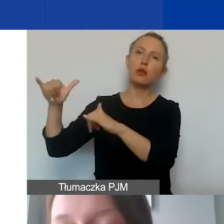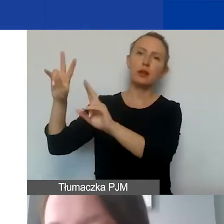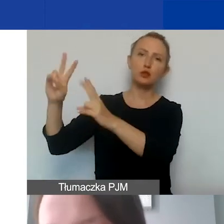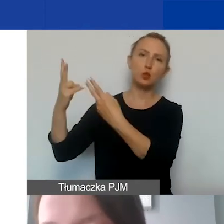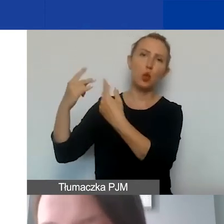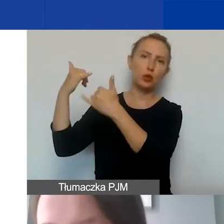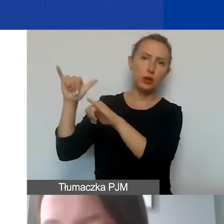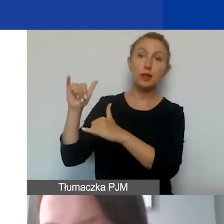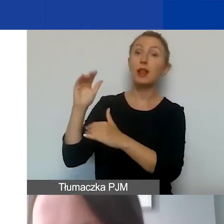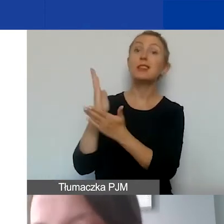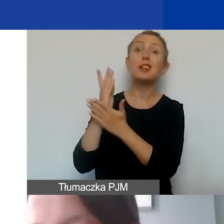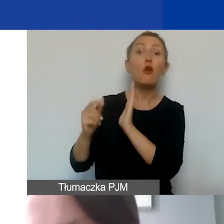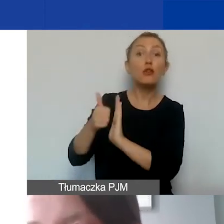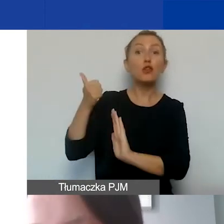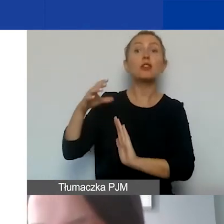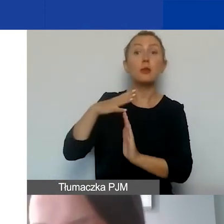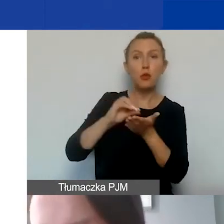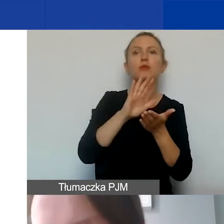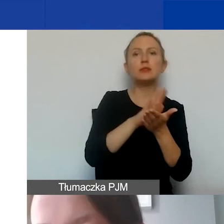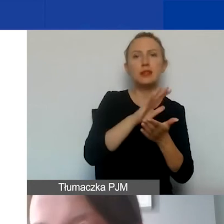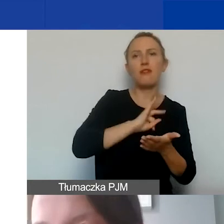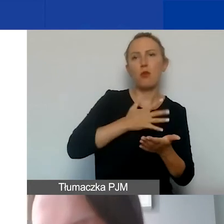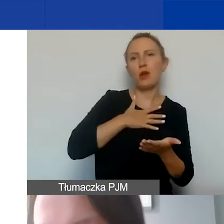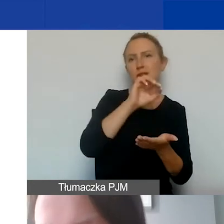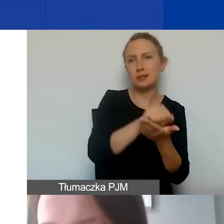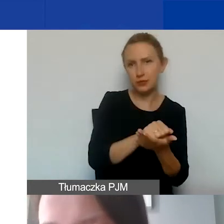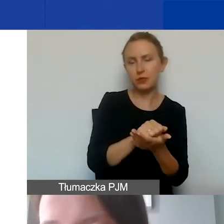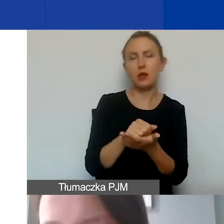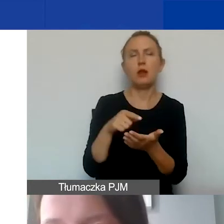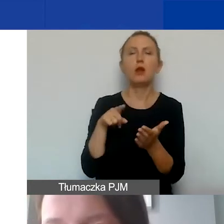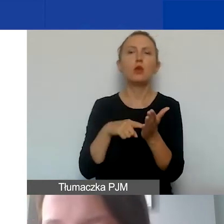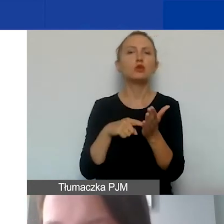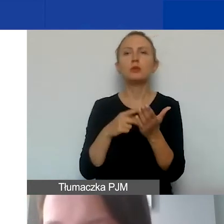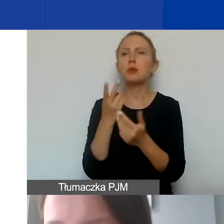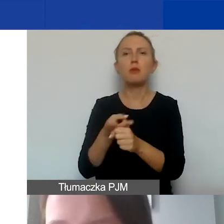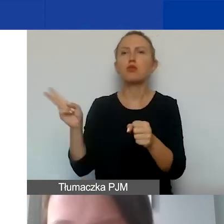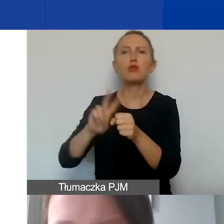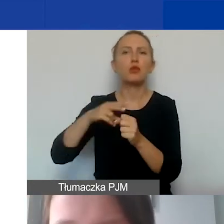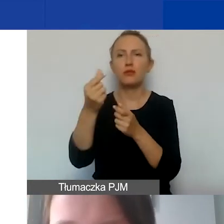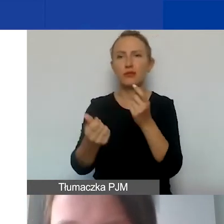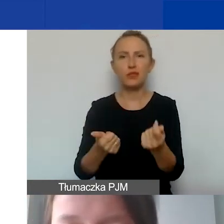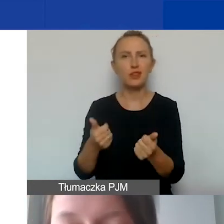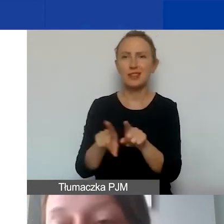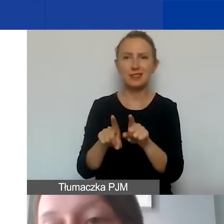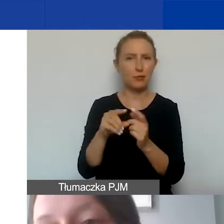z wyjątkiem tych wykazanych jako wkład własny. Chodzi o to, żebyśmy unikali podwójnego finansowania tych samych kosztów.